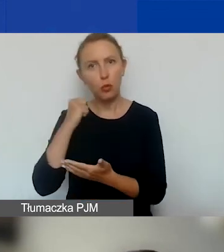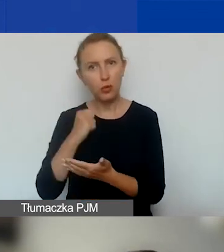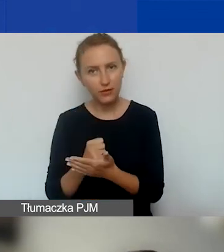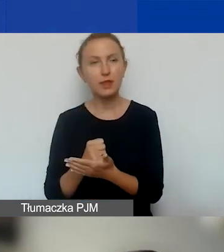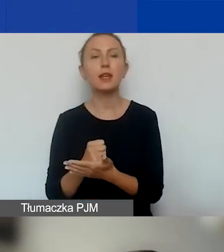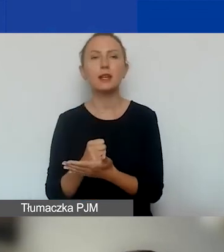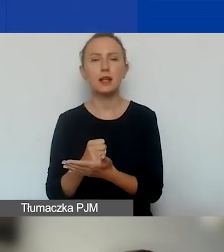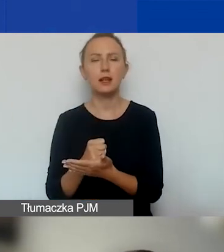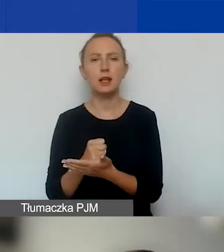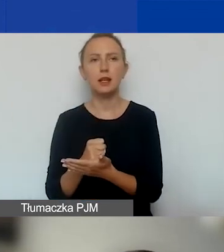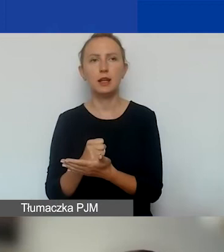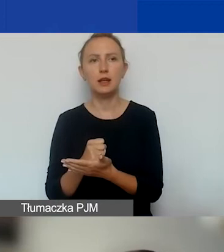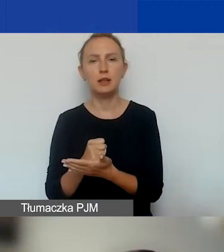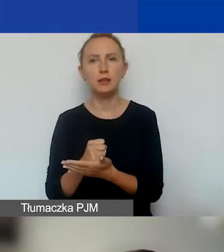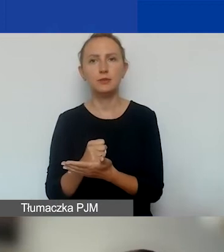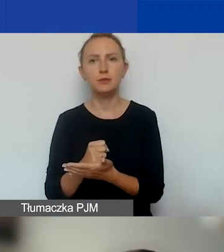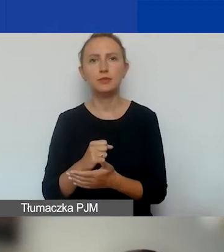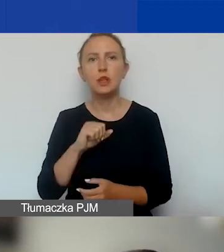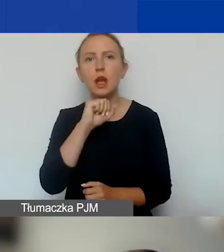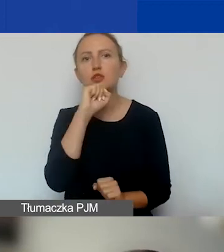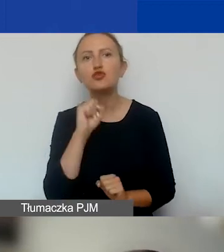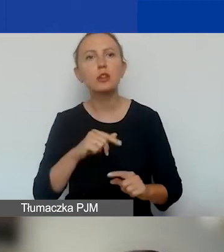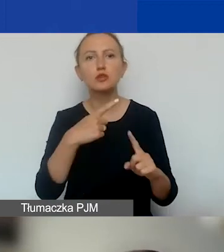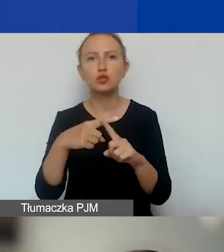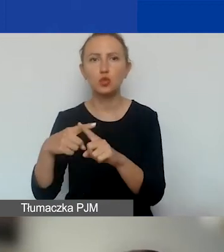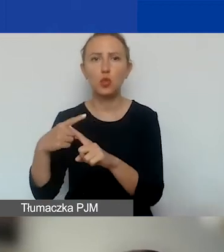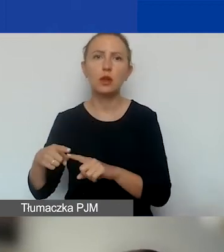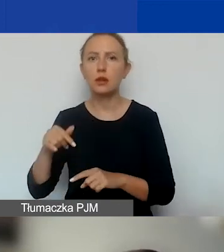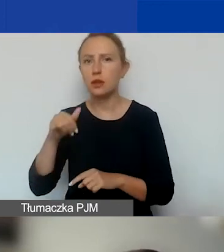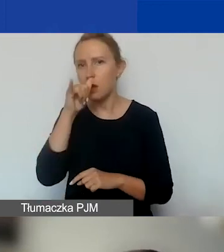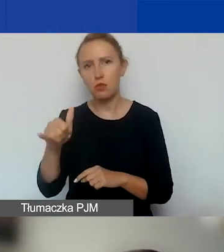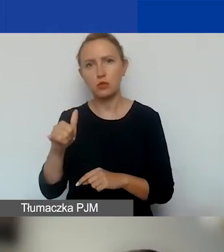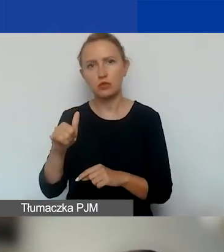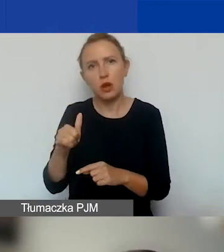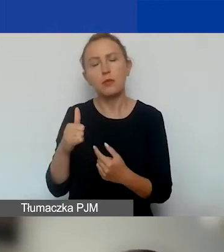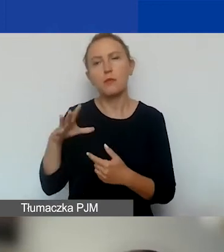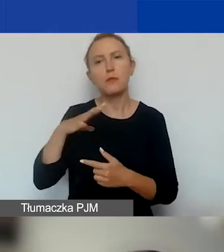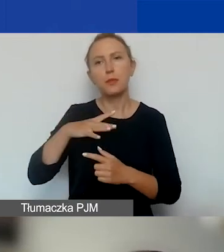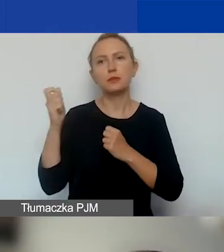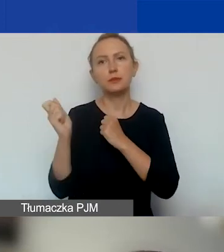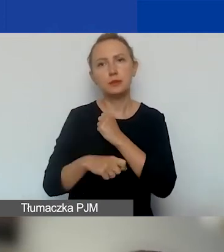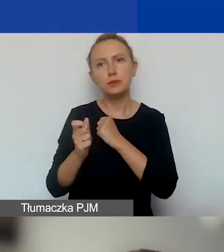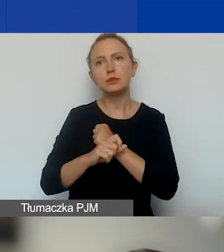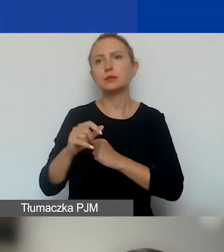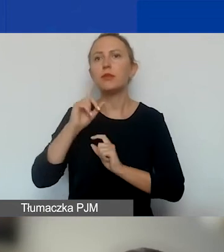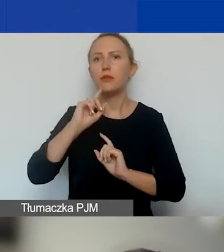I żaden z członków organu zarządzającego tej organizacji nie może być skazany.